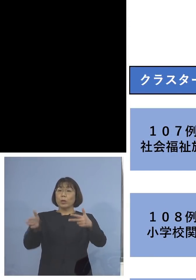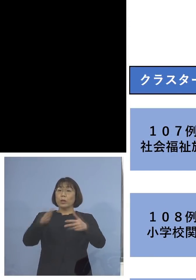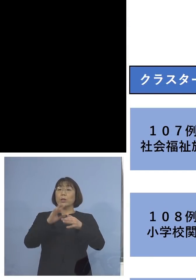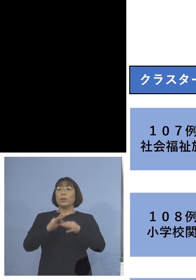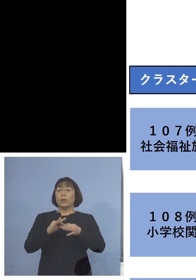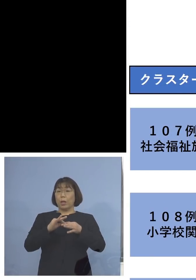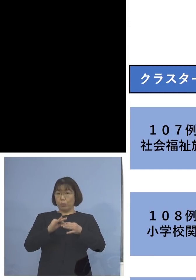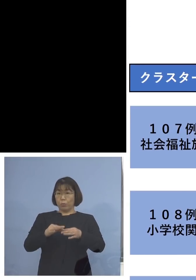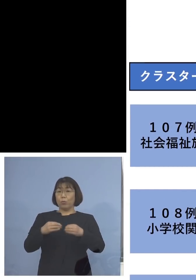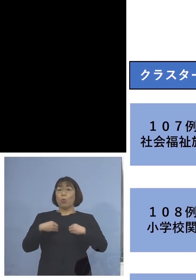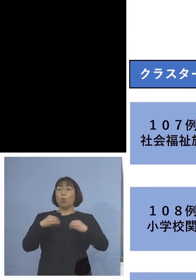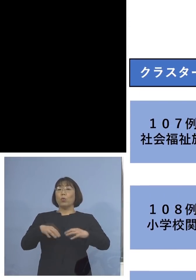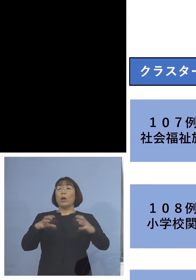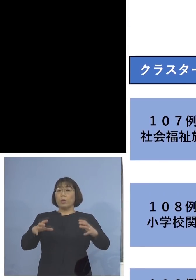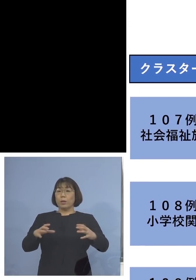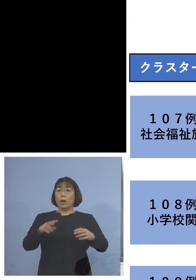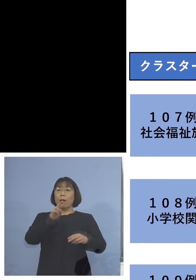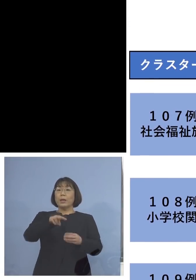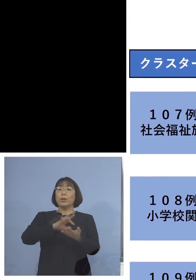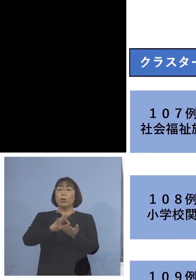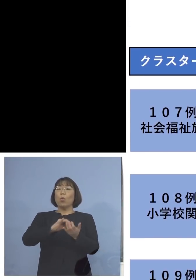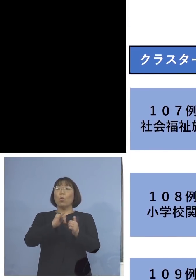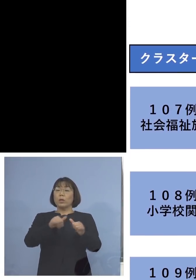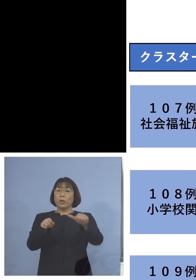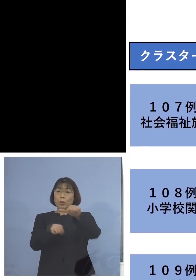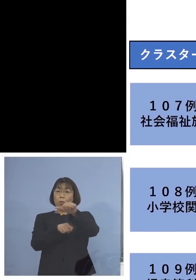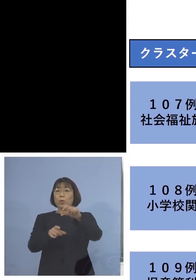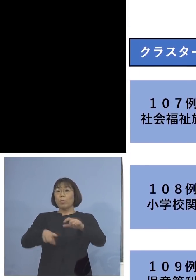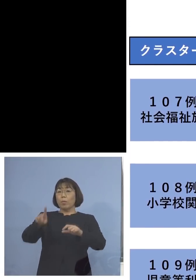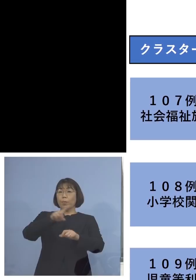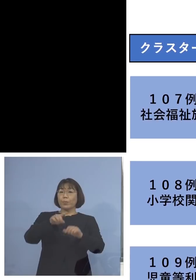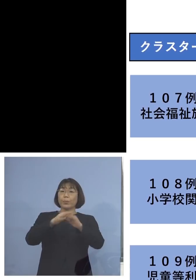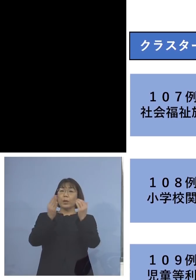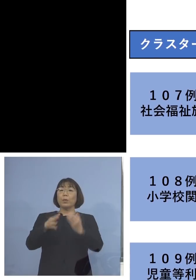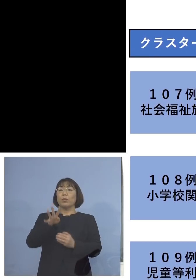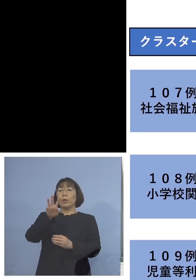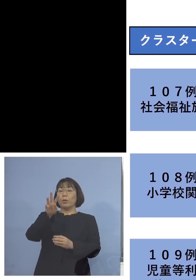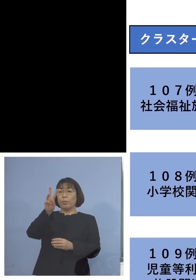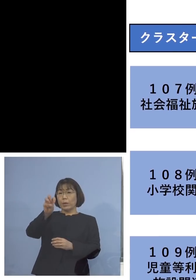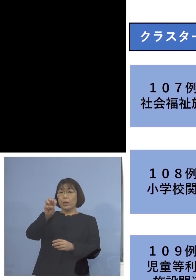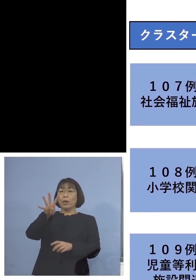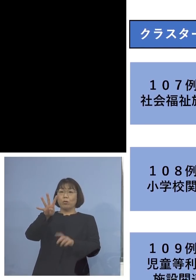ということで、利用者5名を加え 34名のクラスターに